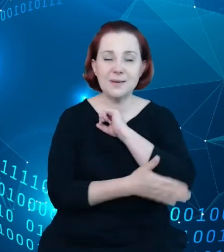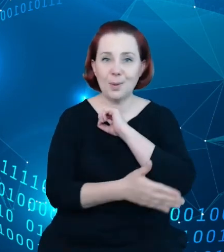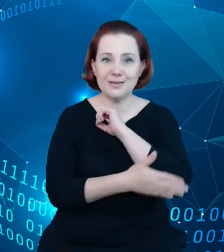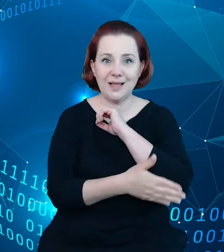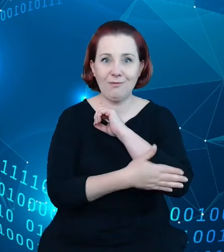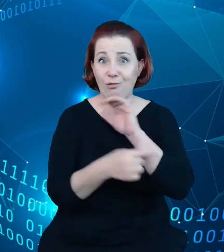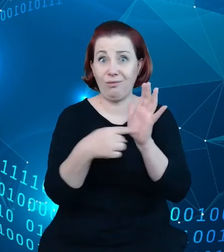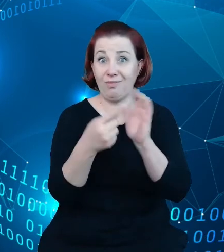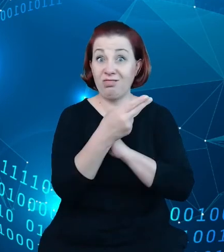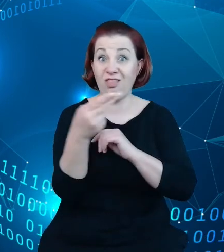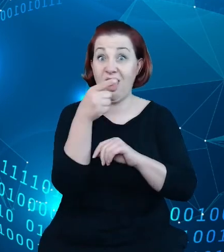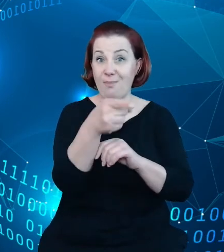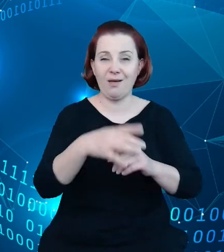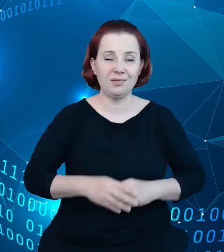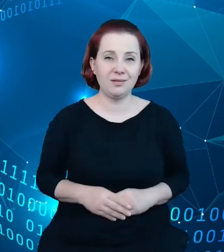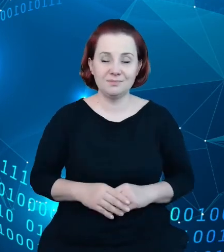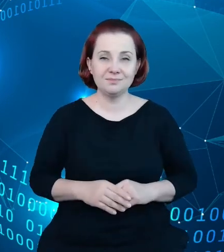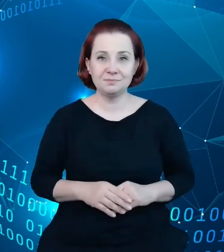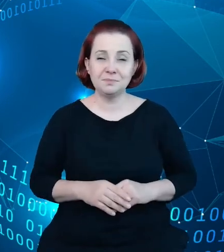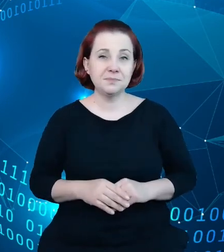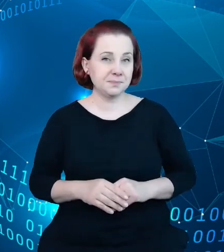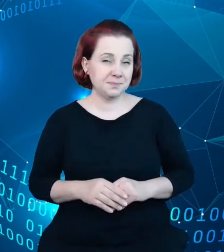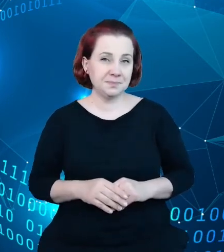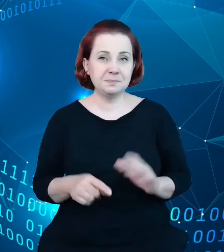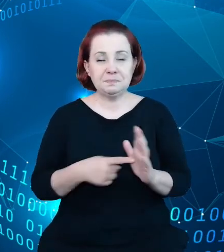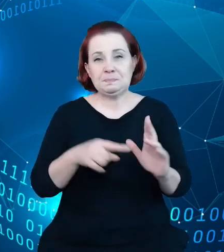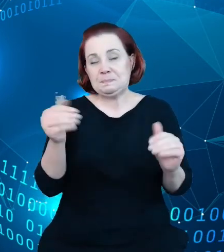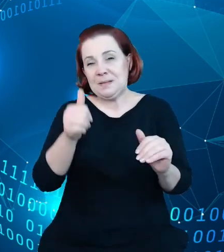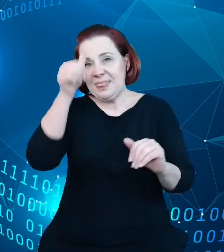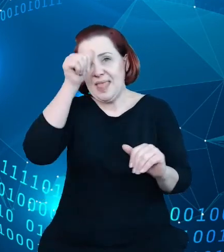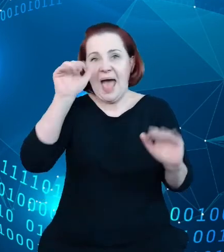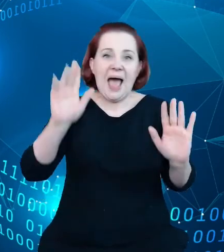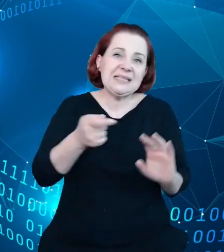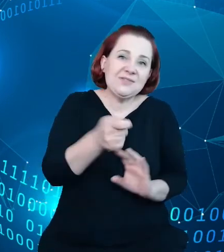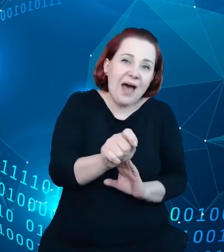hotelarskim. Jest to taki, nazwijmy to, informatyczny dodatek, który pozwoli na